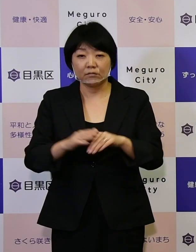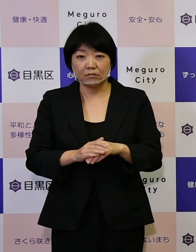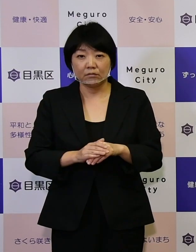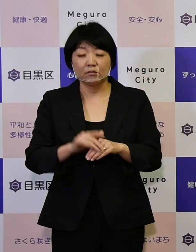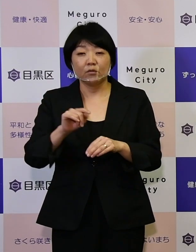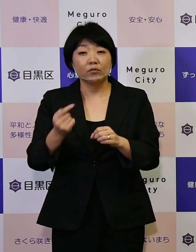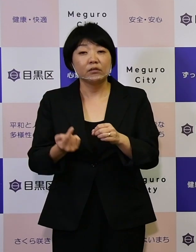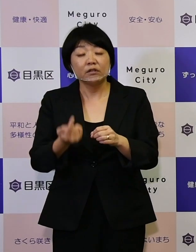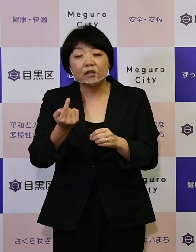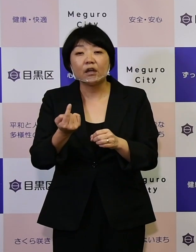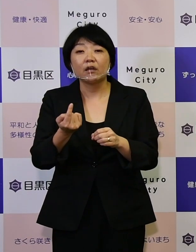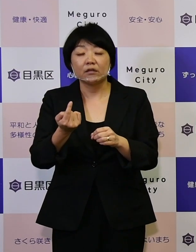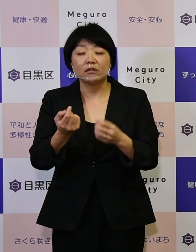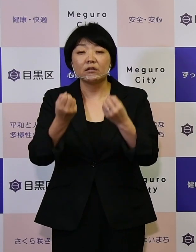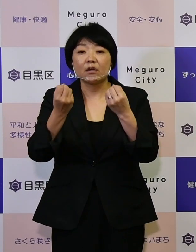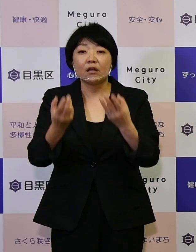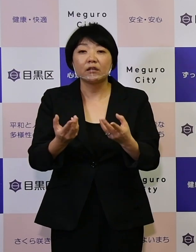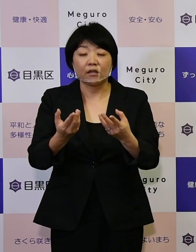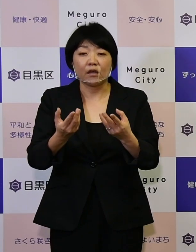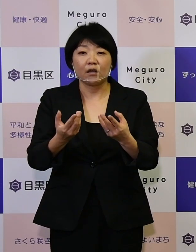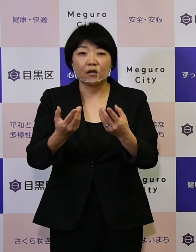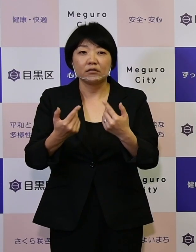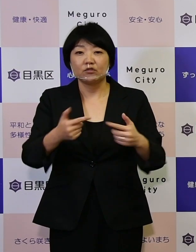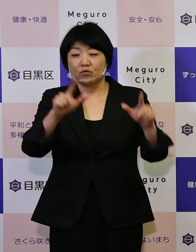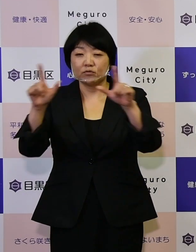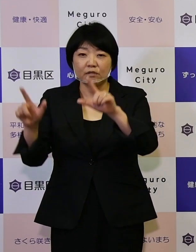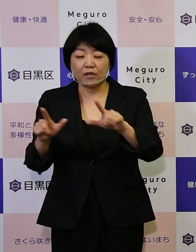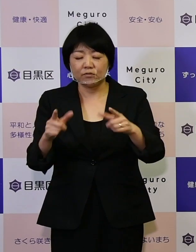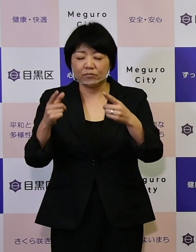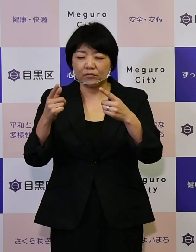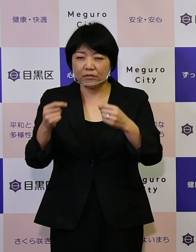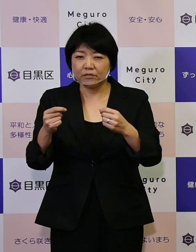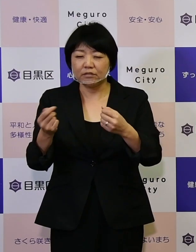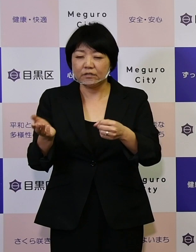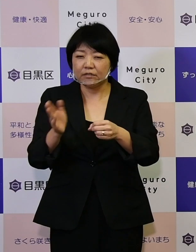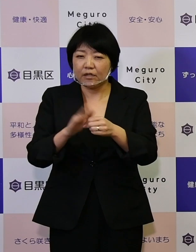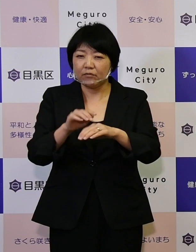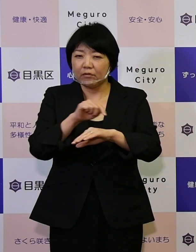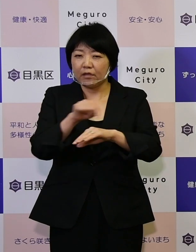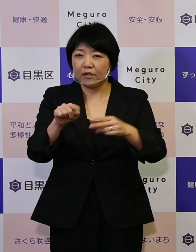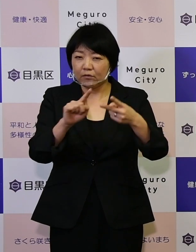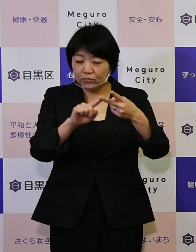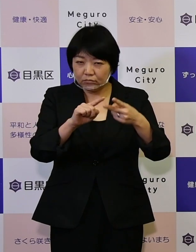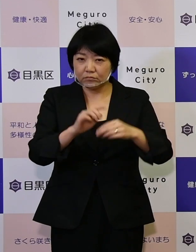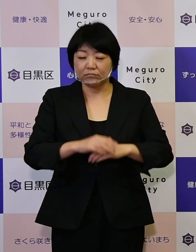新たな日常をしっかりと、 踏まえていく計画としています。